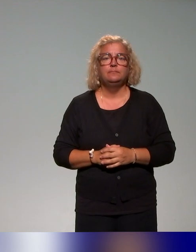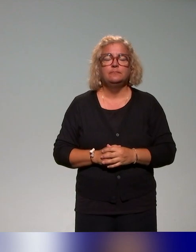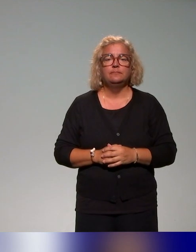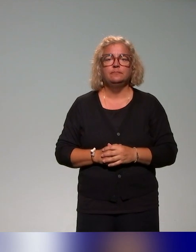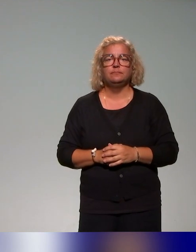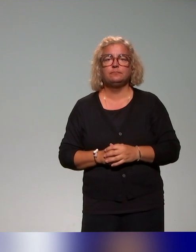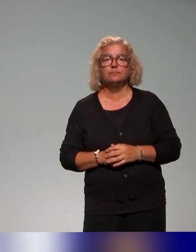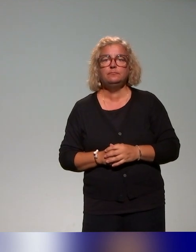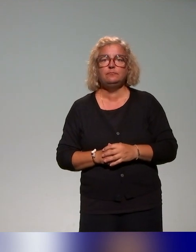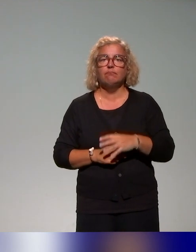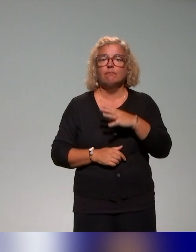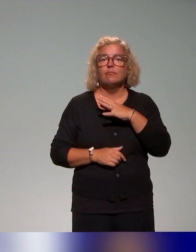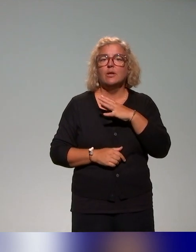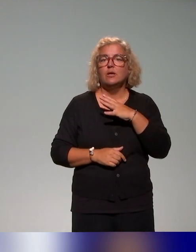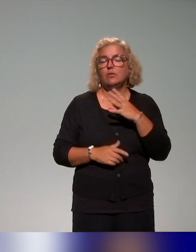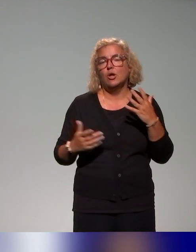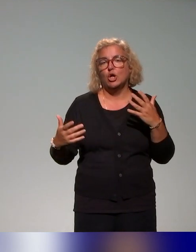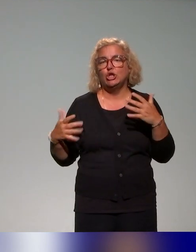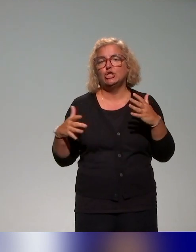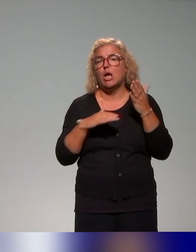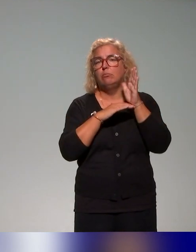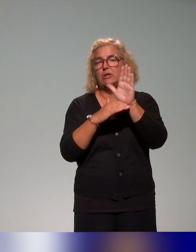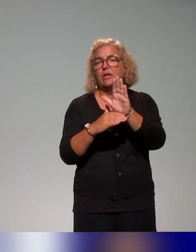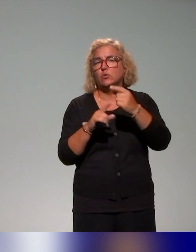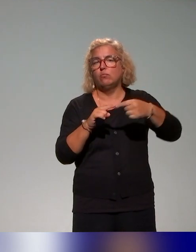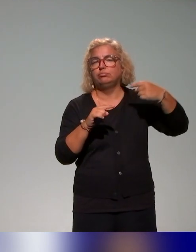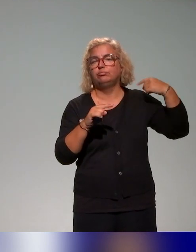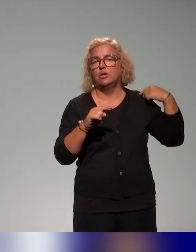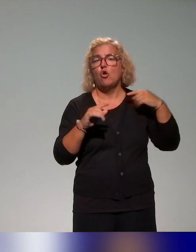Beaucoup ont été citées d'ailleurs dans les présentations précédentes. On a des formations courtes.